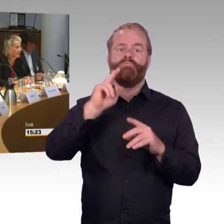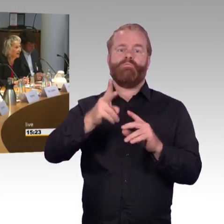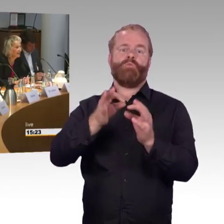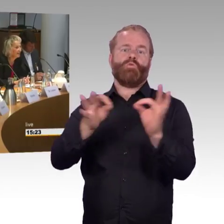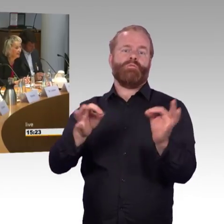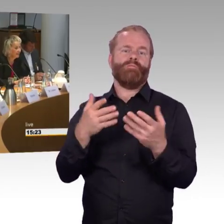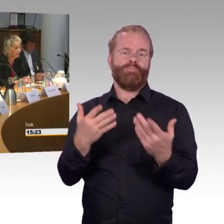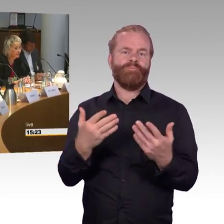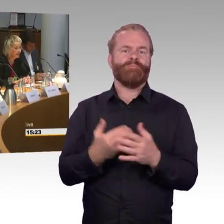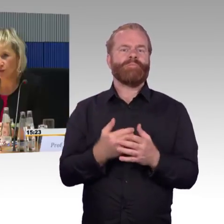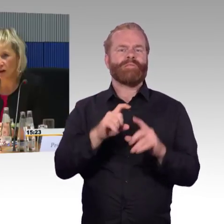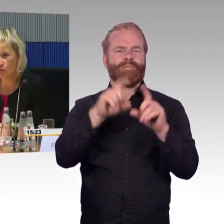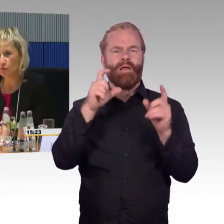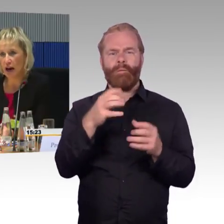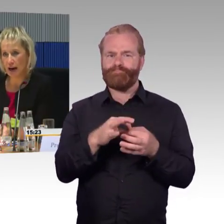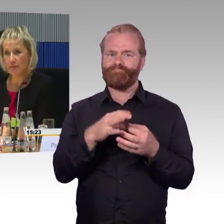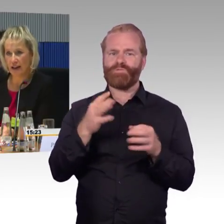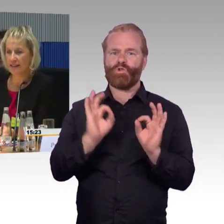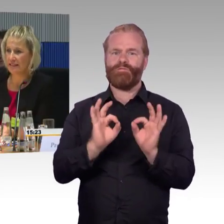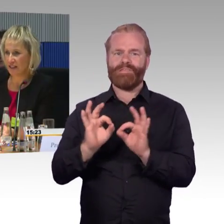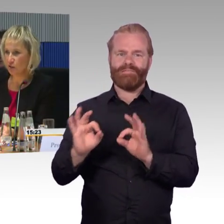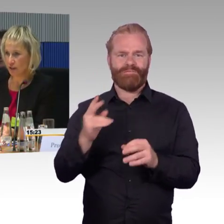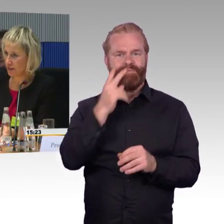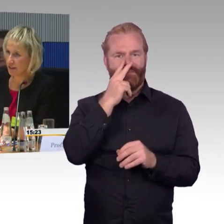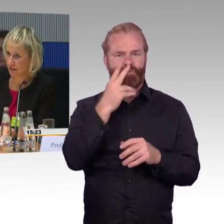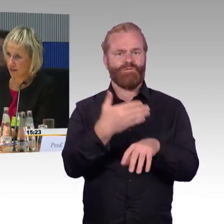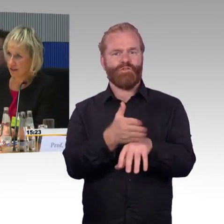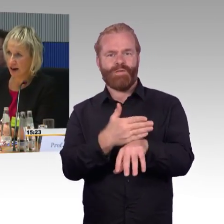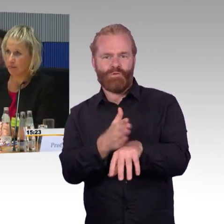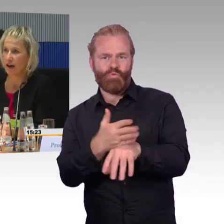wie der Service das misst, das kläre ich aber gerne. Die Aufzüge haben einen Sensor,